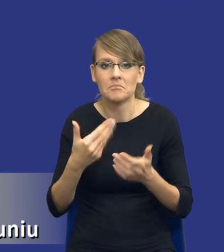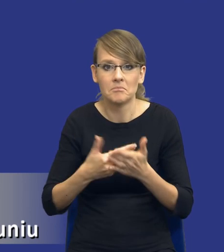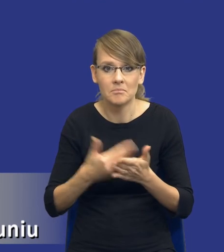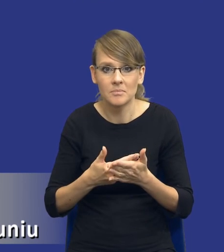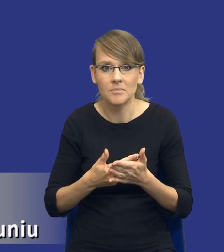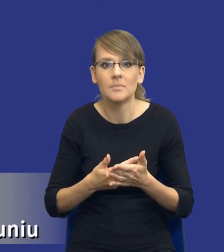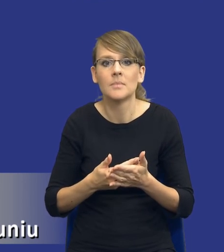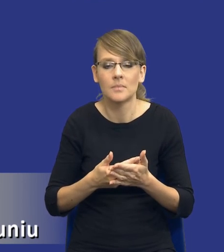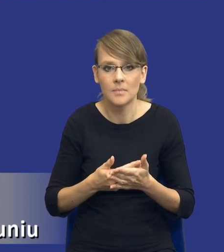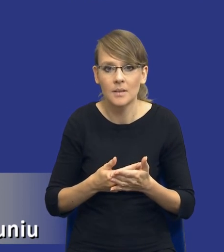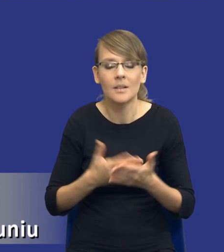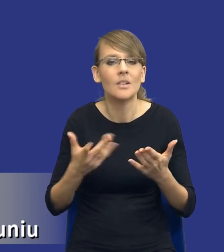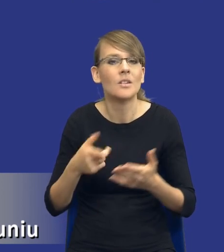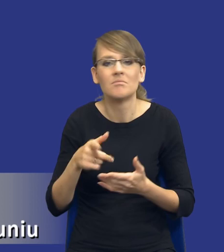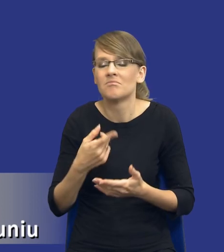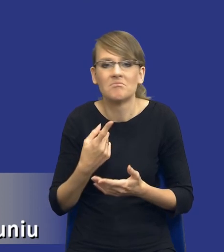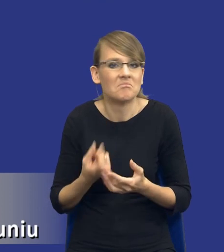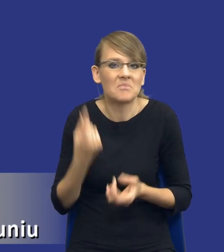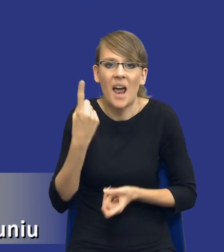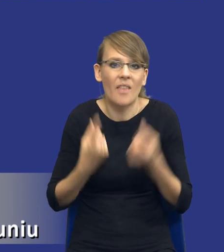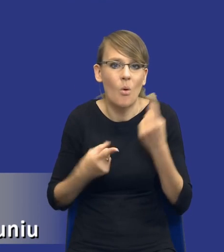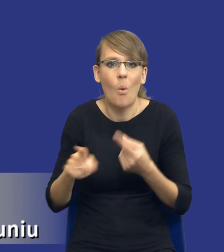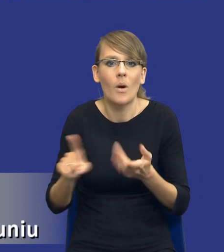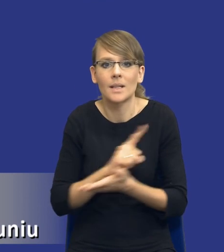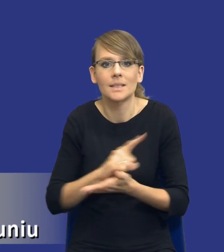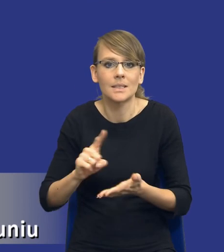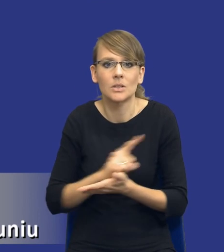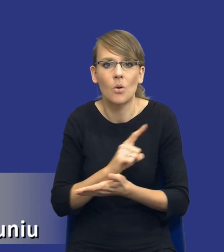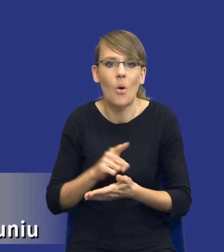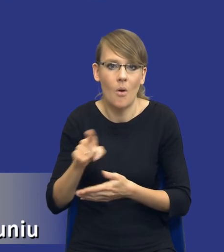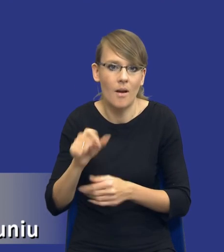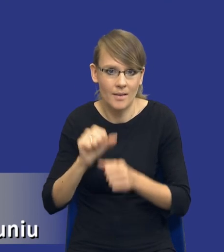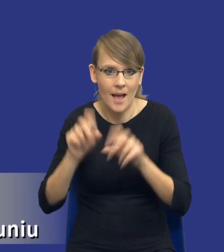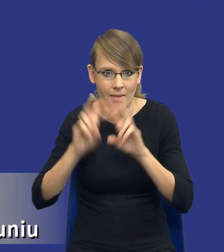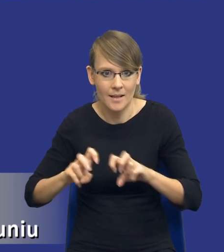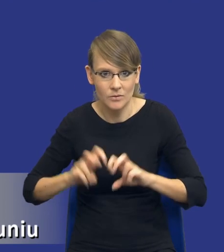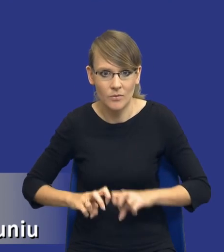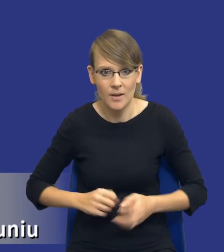Państwo, że rzadko takie ryzyka są rzeczywiście w ogóle analizowane